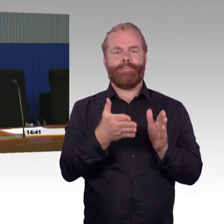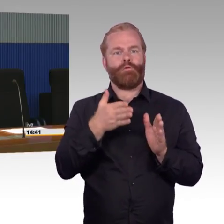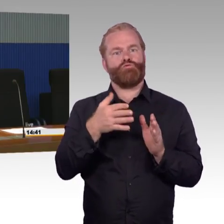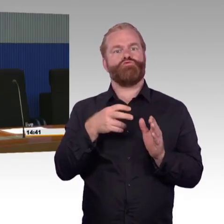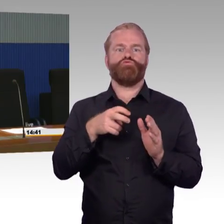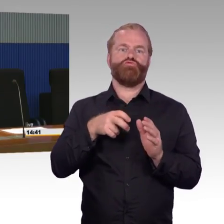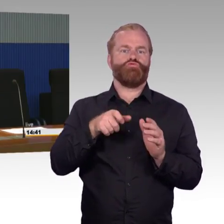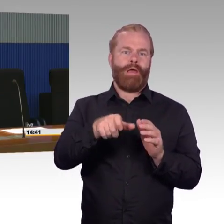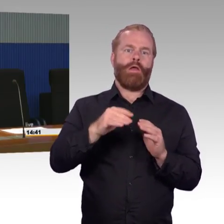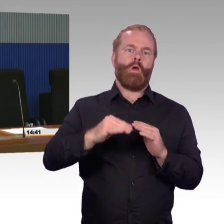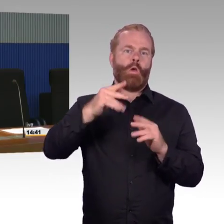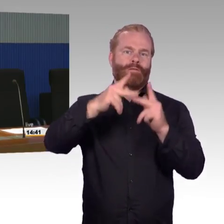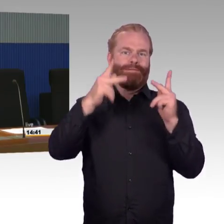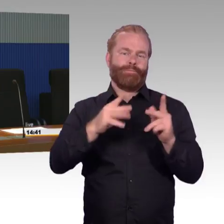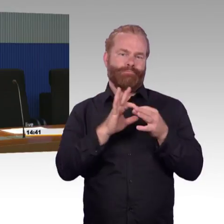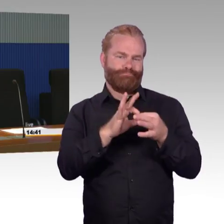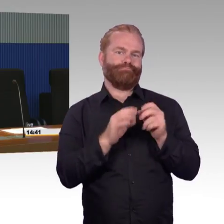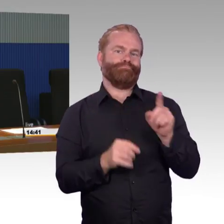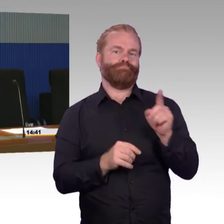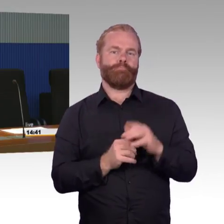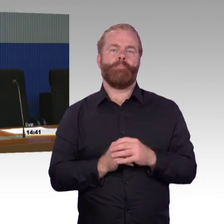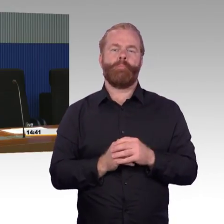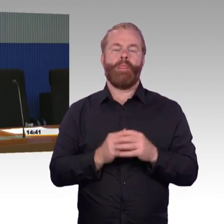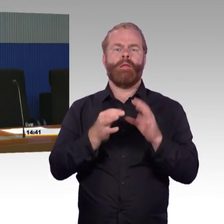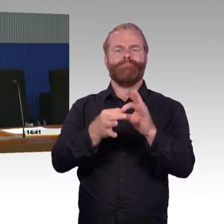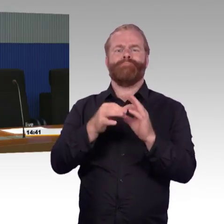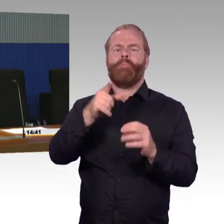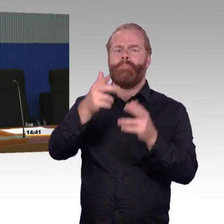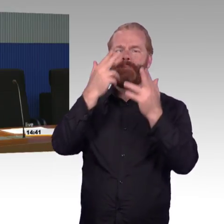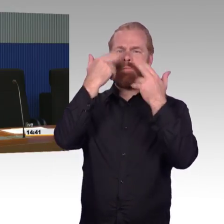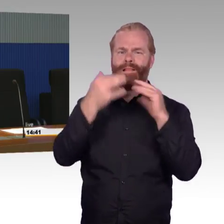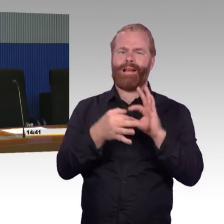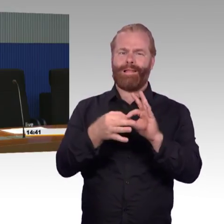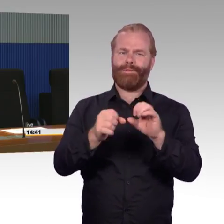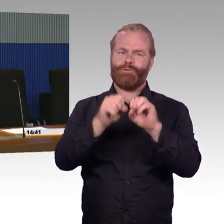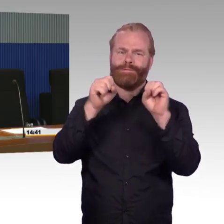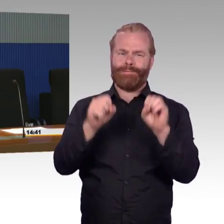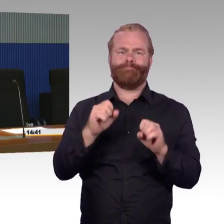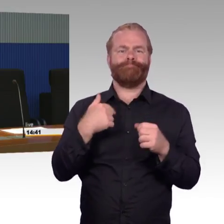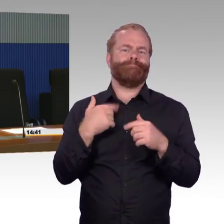bin ich nicht wirklich im Bilde, das ist eine spezifische Frage, wo ich jetzt nichts Belastbares zu sagen kann.